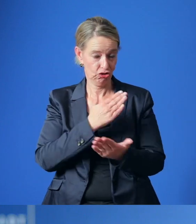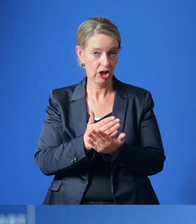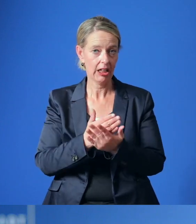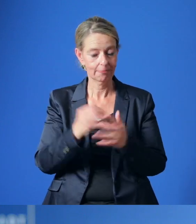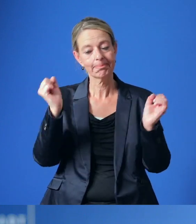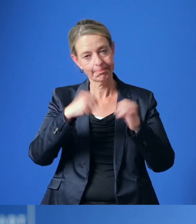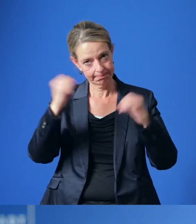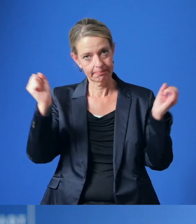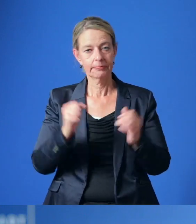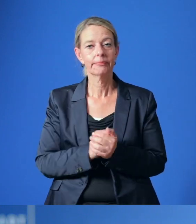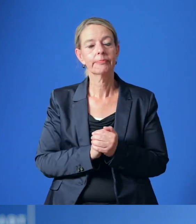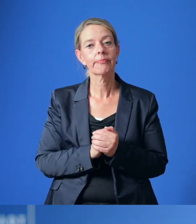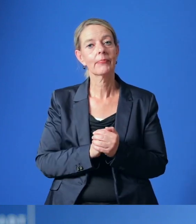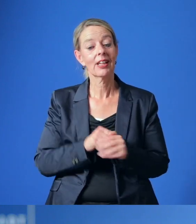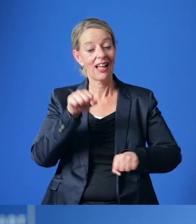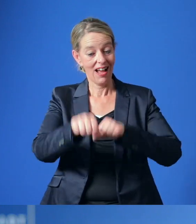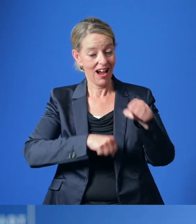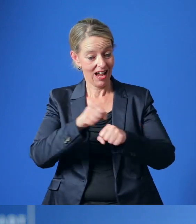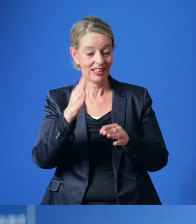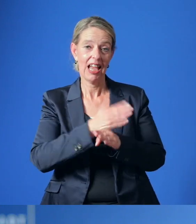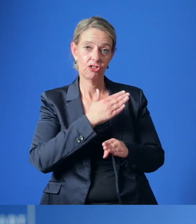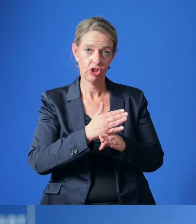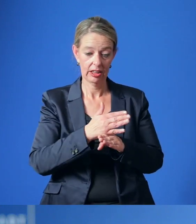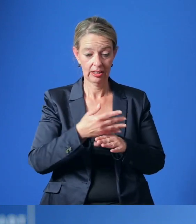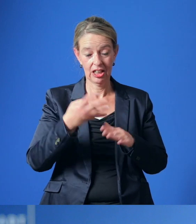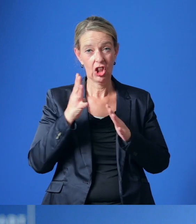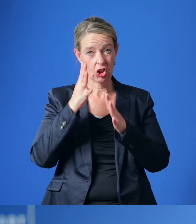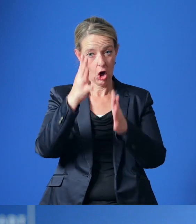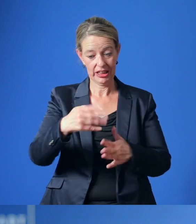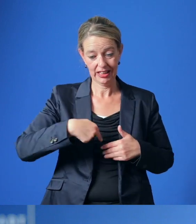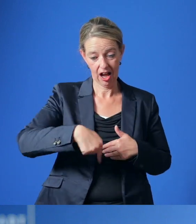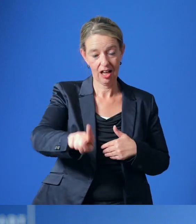Gemäß des RadEntscheides sollen innerhalb der kommenden neun Jahre zahlreichen Maßnahmen